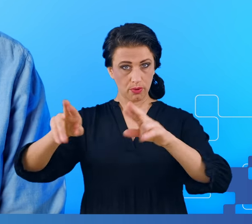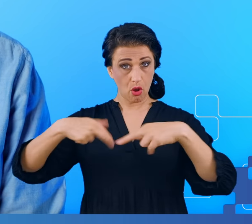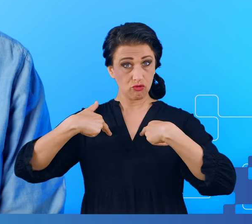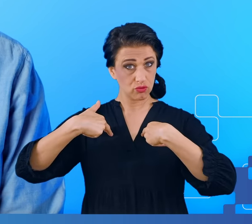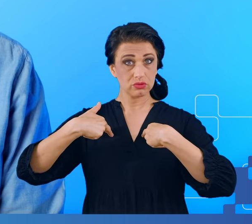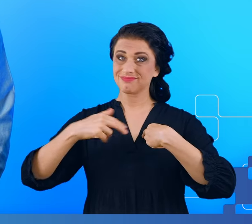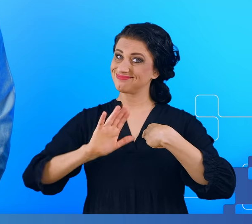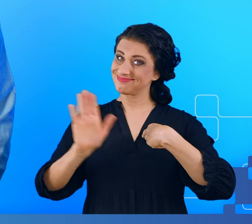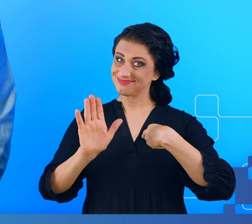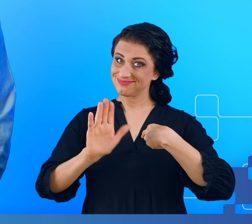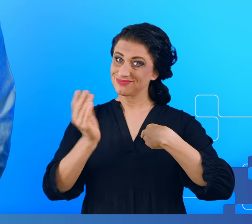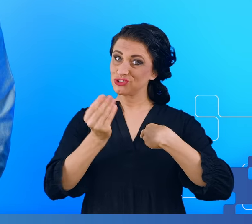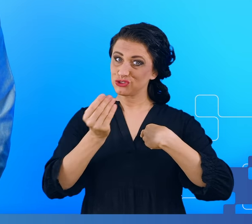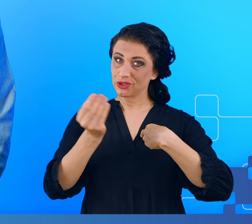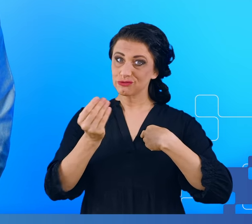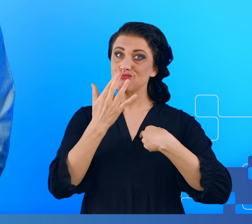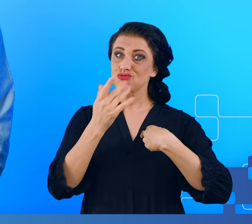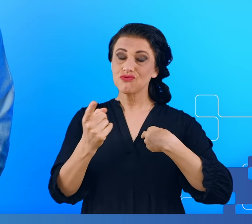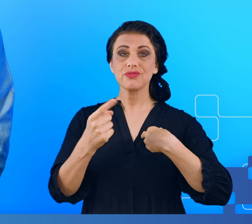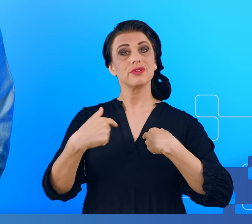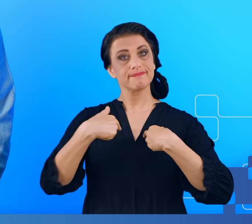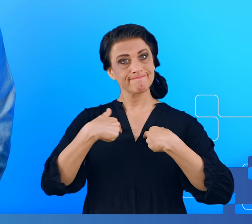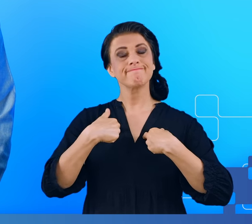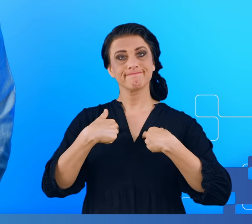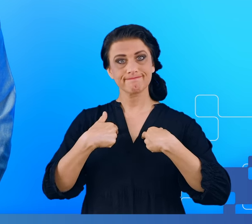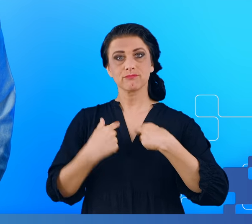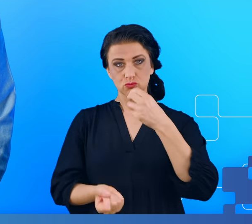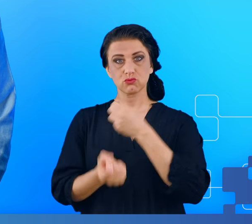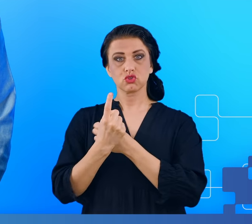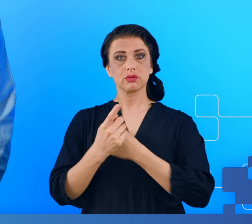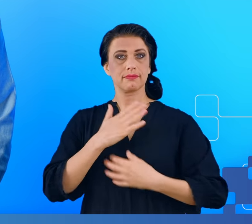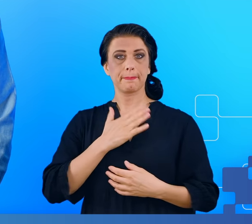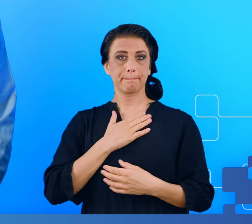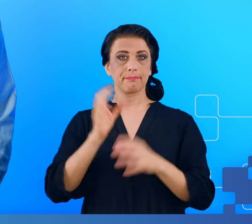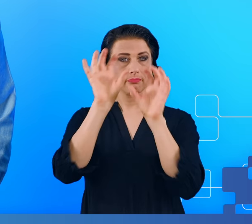raportowali występowanie u nich tzw. mgły mózgowej, takiego stanu